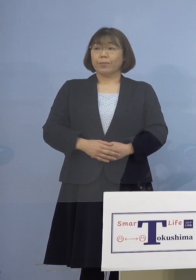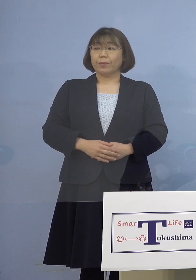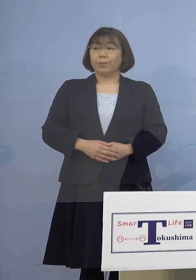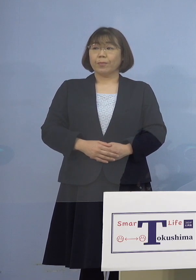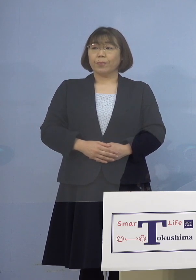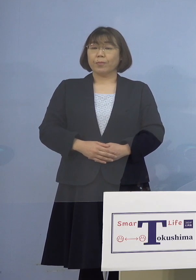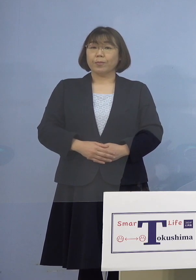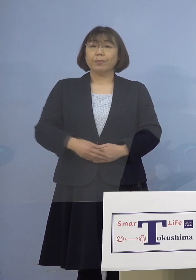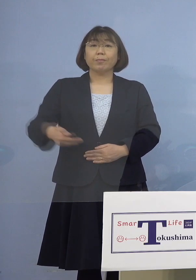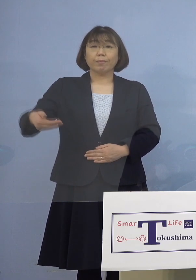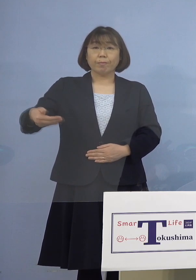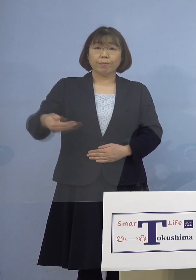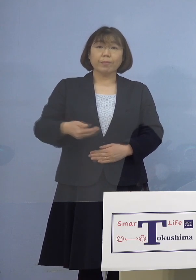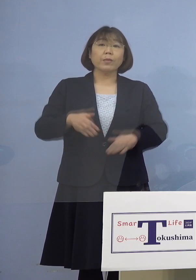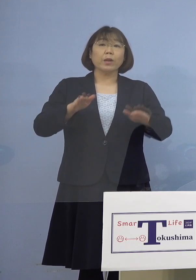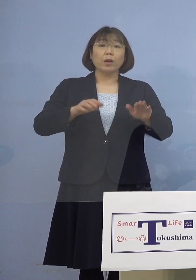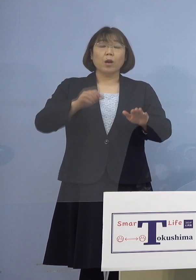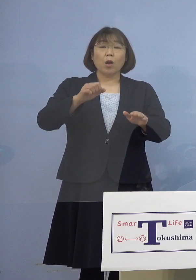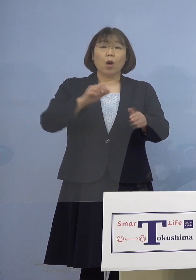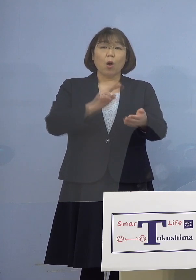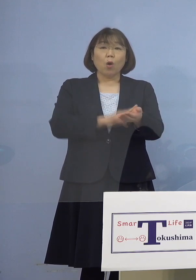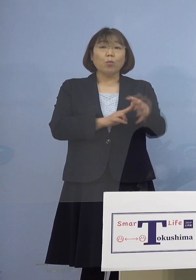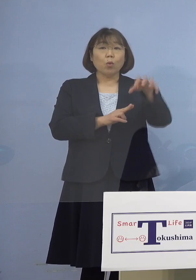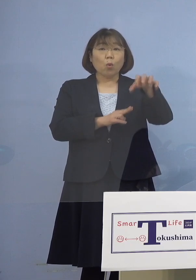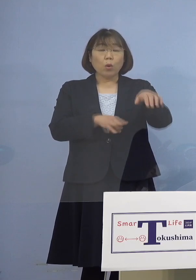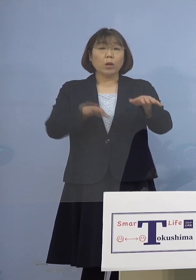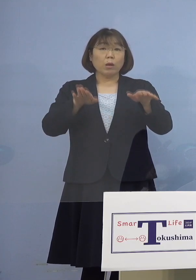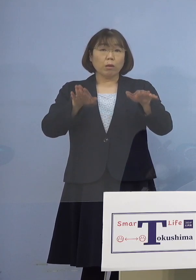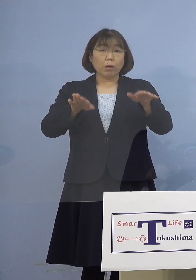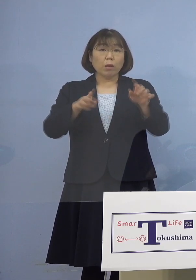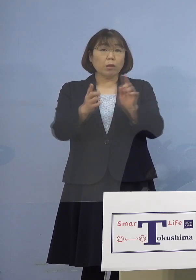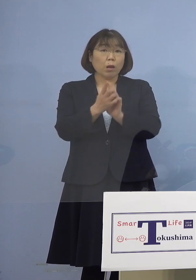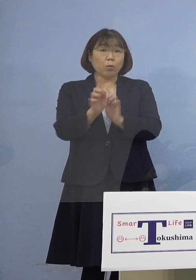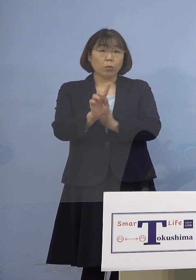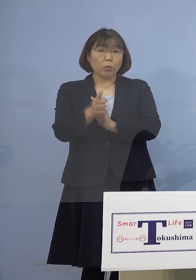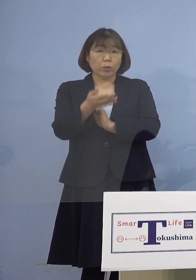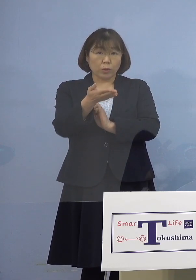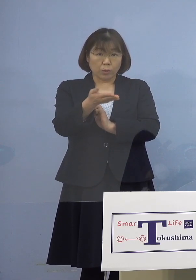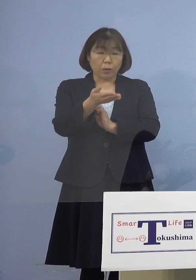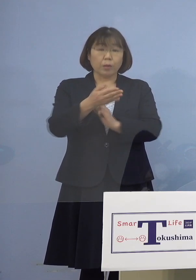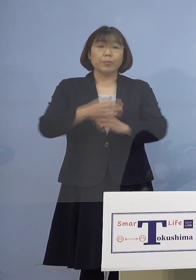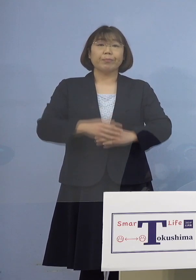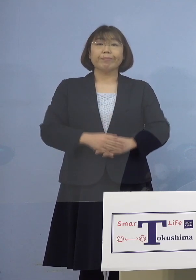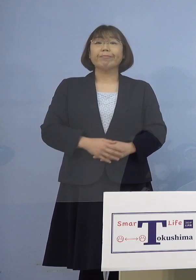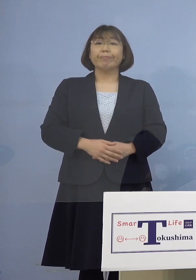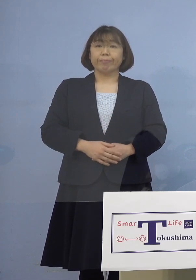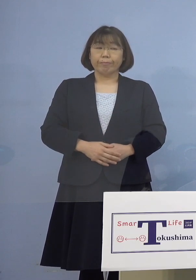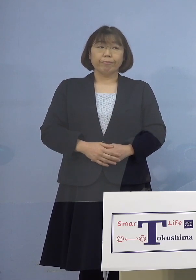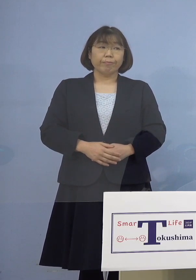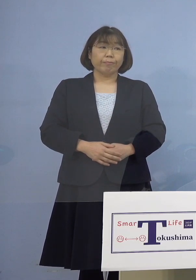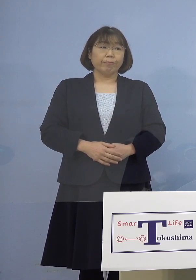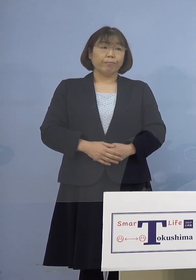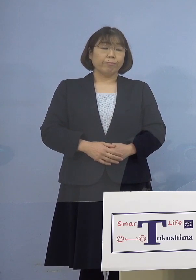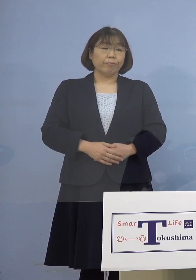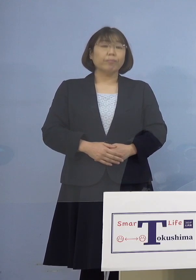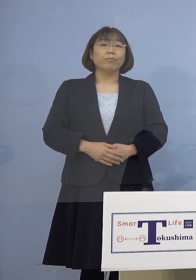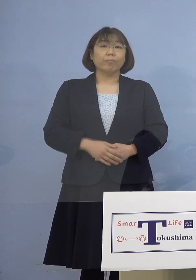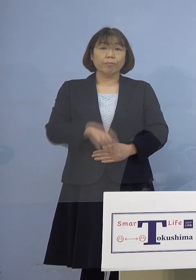（幹事者・四国放送） この病院は現在はどういう対応を （知事） この病院については